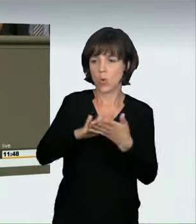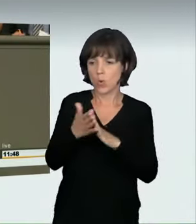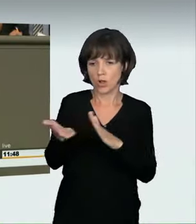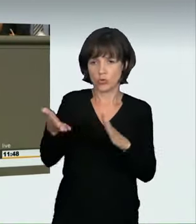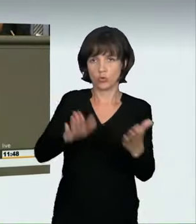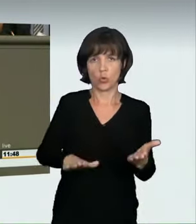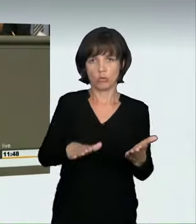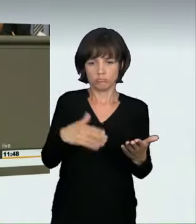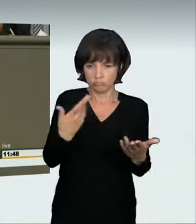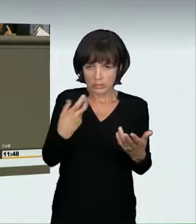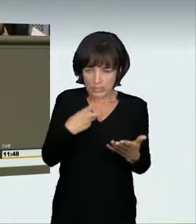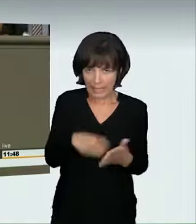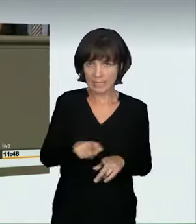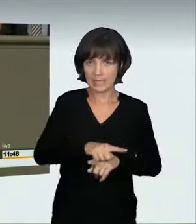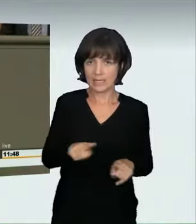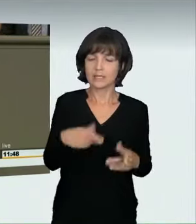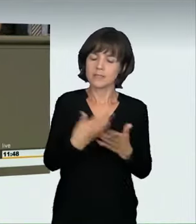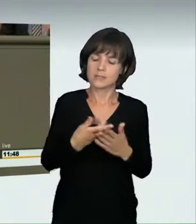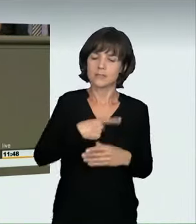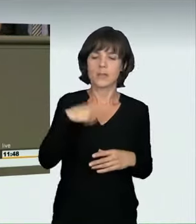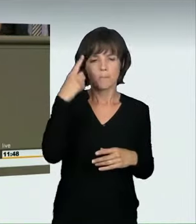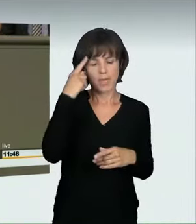und wir sind uns deshalb einig, dass es eine gesetzliche Regelung geben muss.